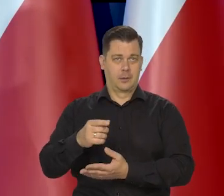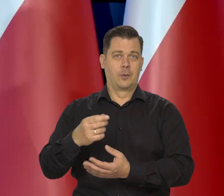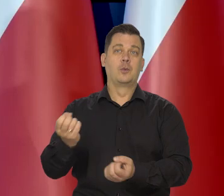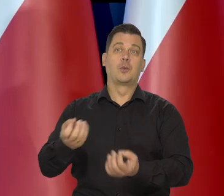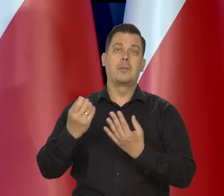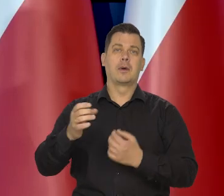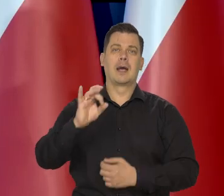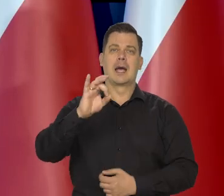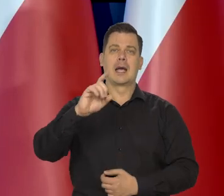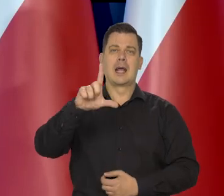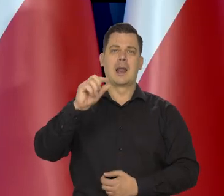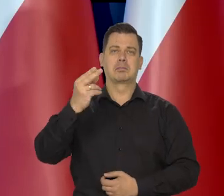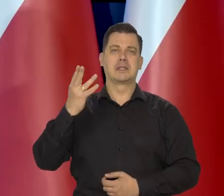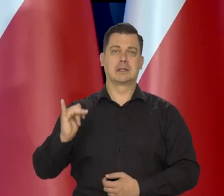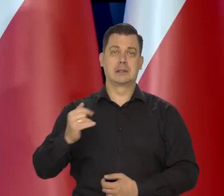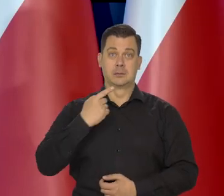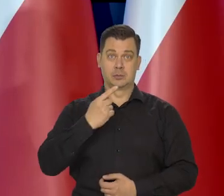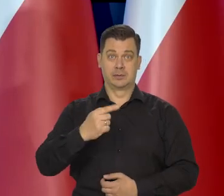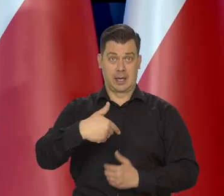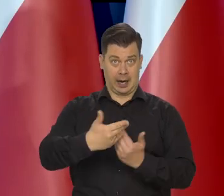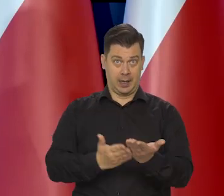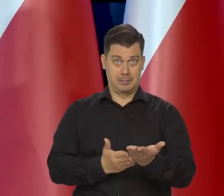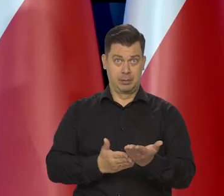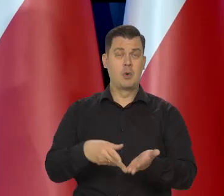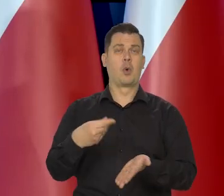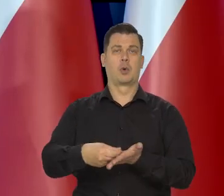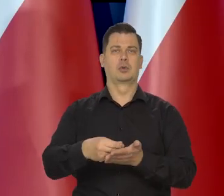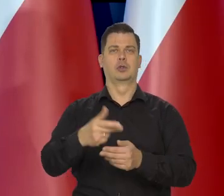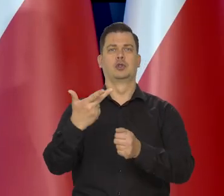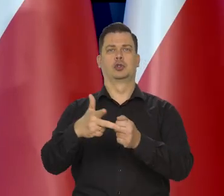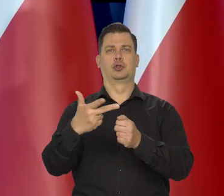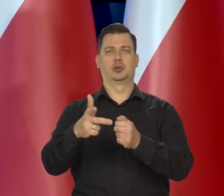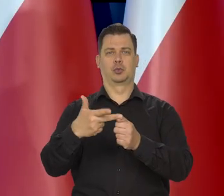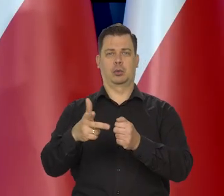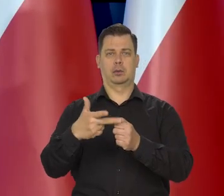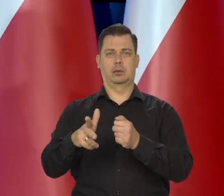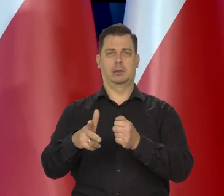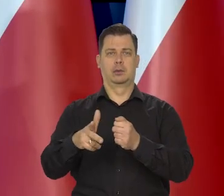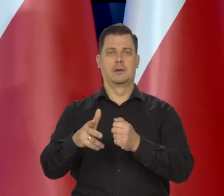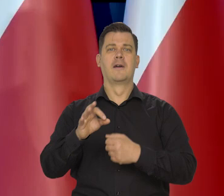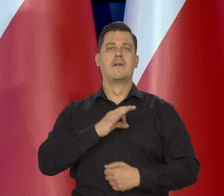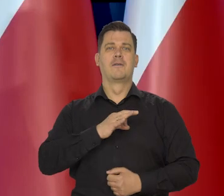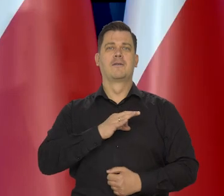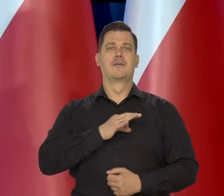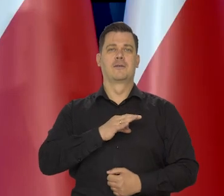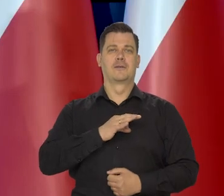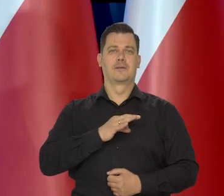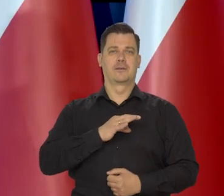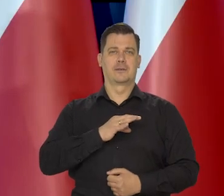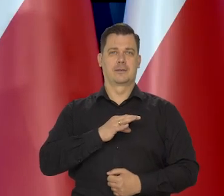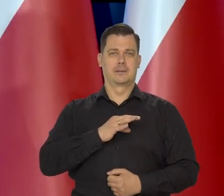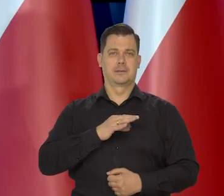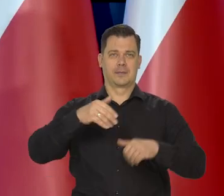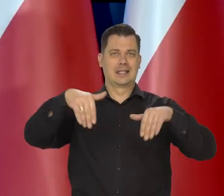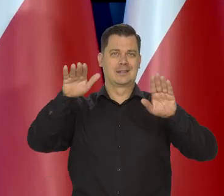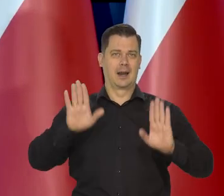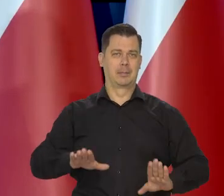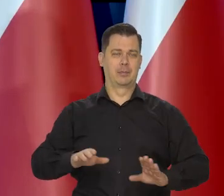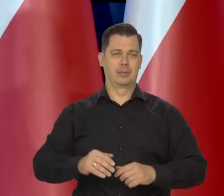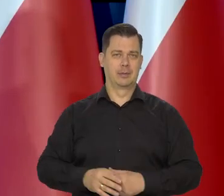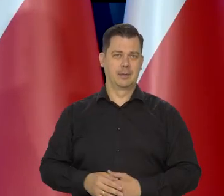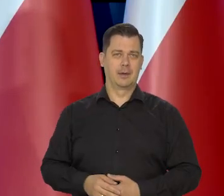że Glapiński mówił, że chleb tyle kosztuje u niego w okolicy,